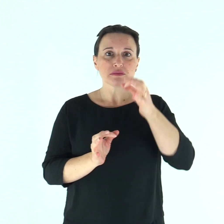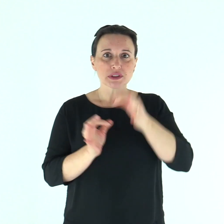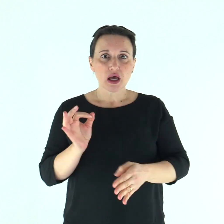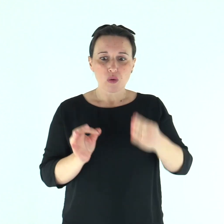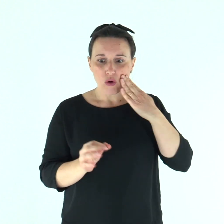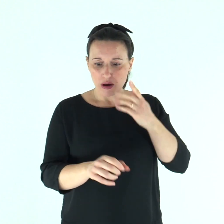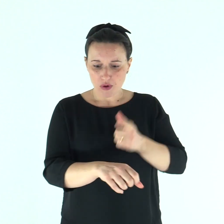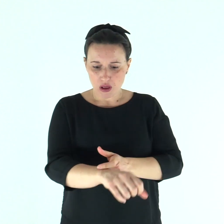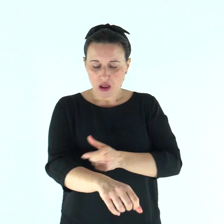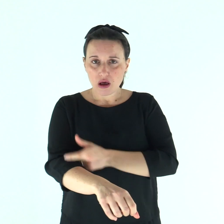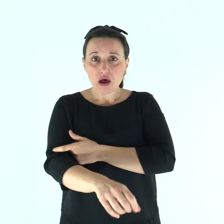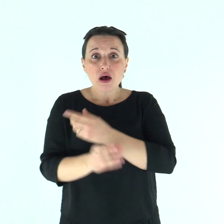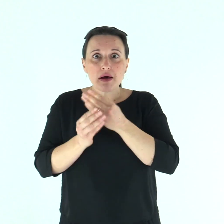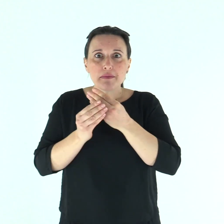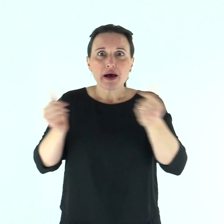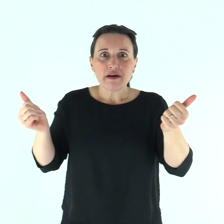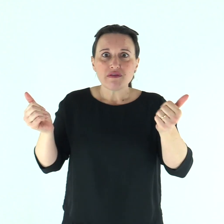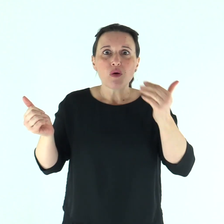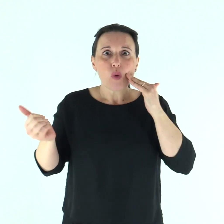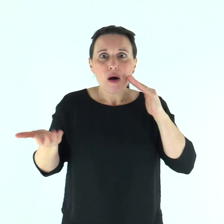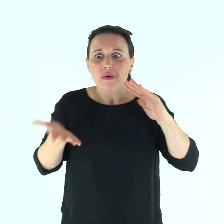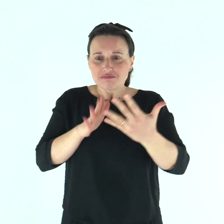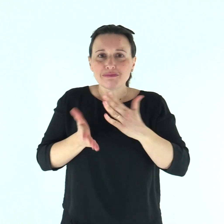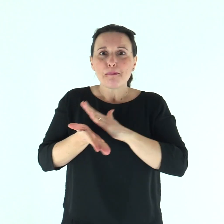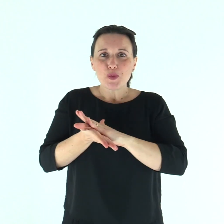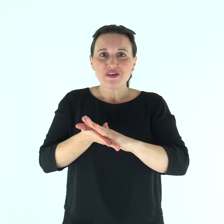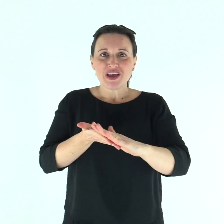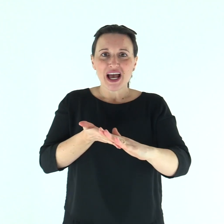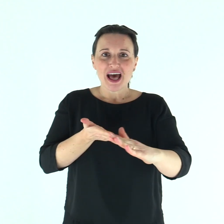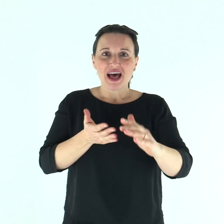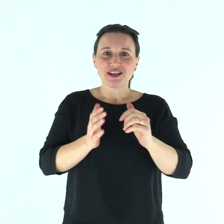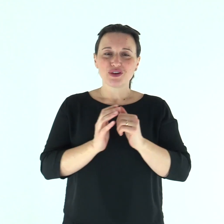E subito la lebbra scomparve da lui ed egli fu purificato.